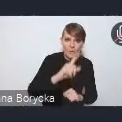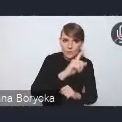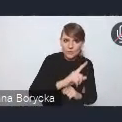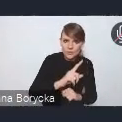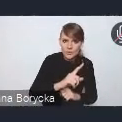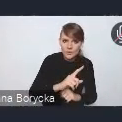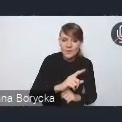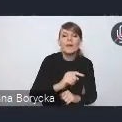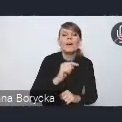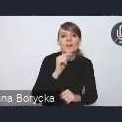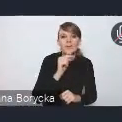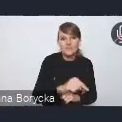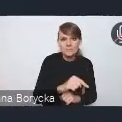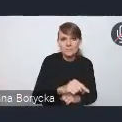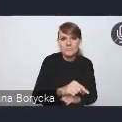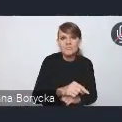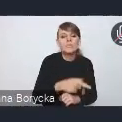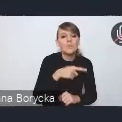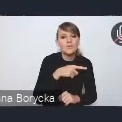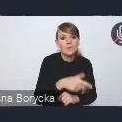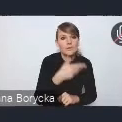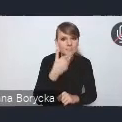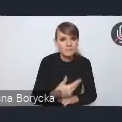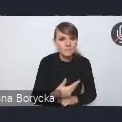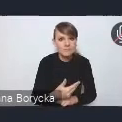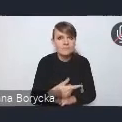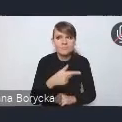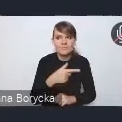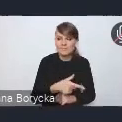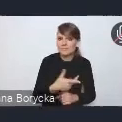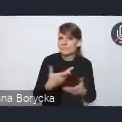który tym samym podnosiłby atrakcyjność